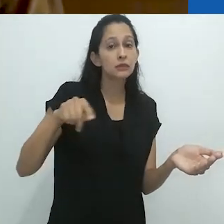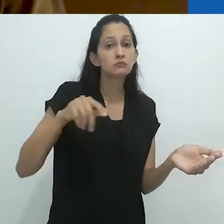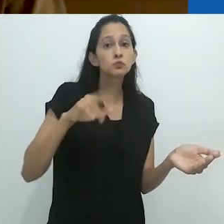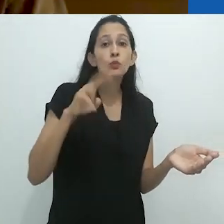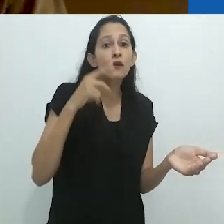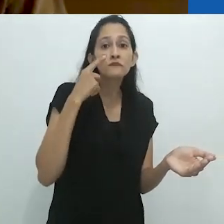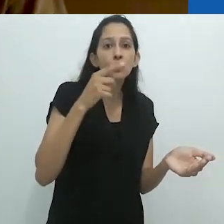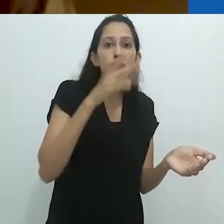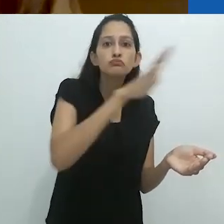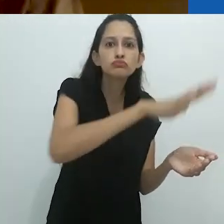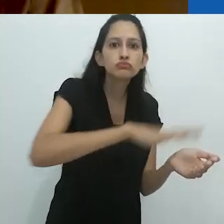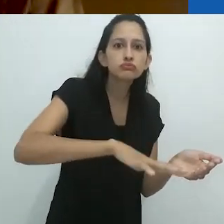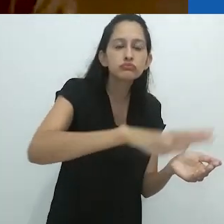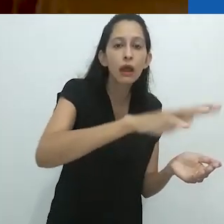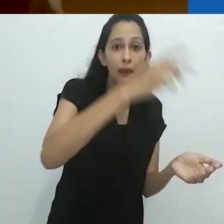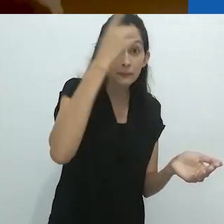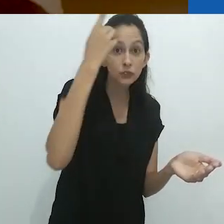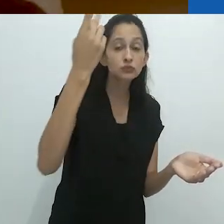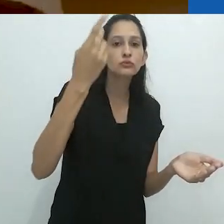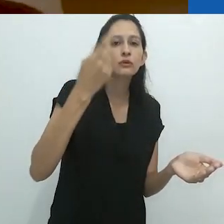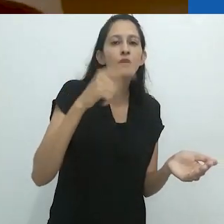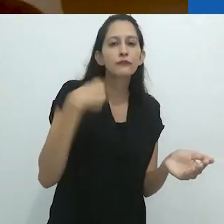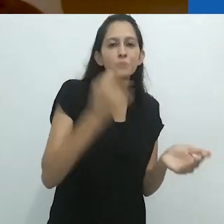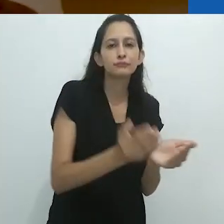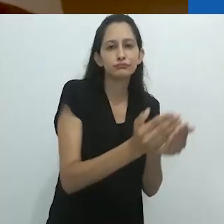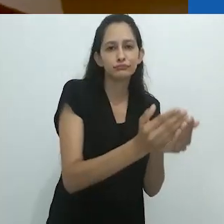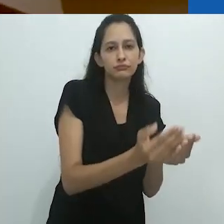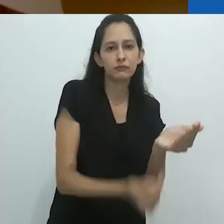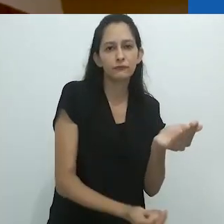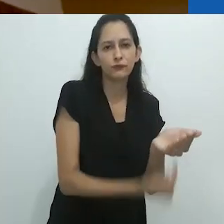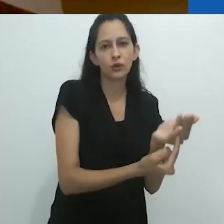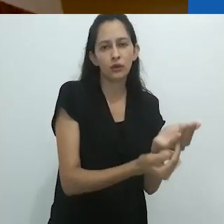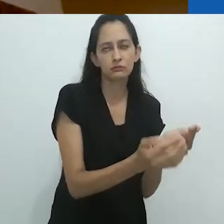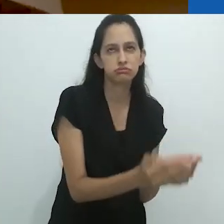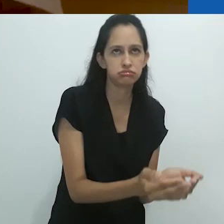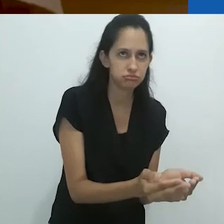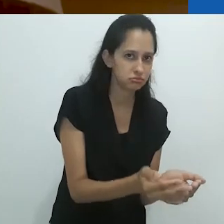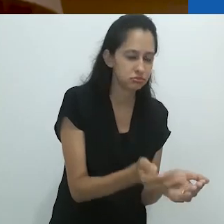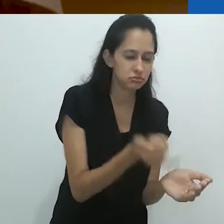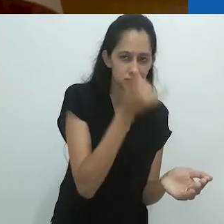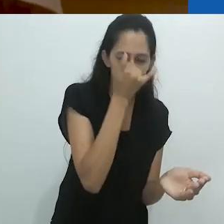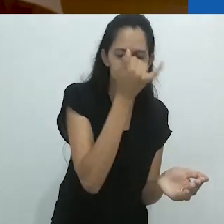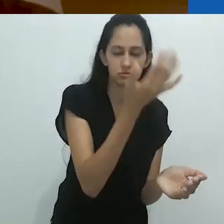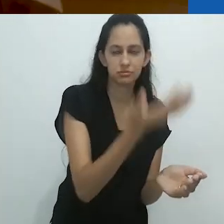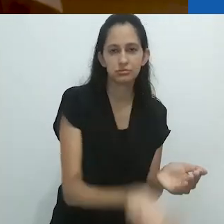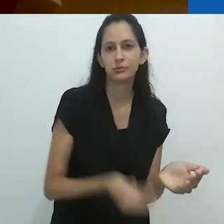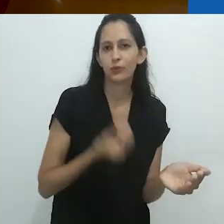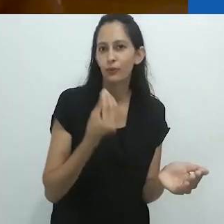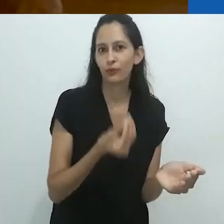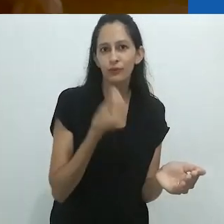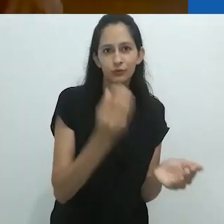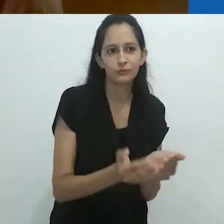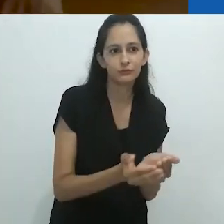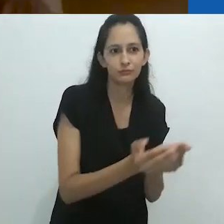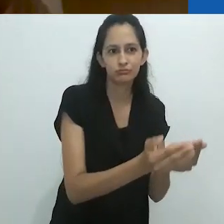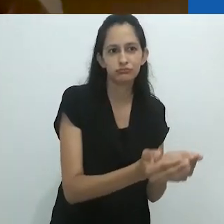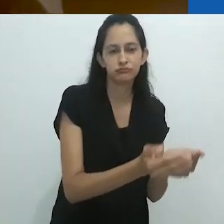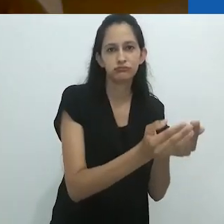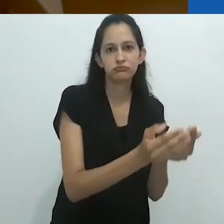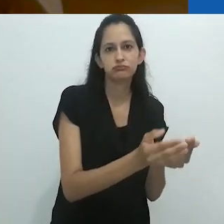Um morador local nos levou para o mar, em um bote furado,